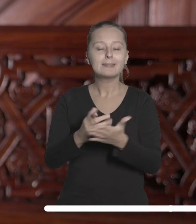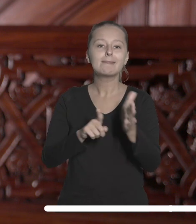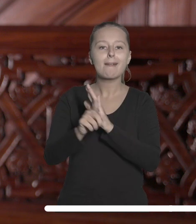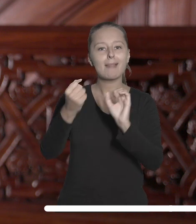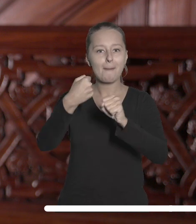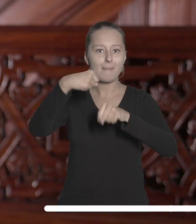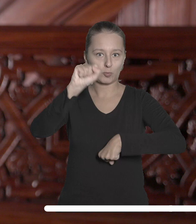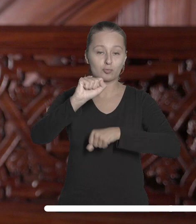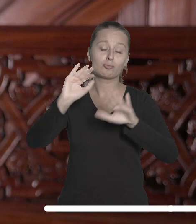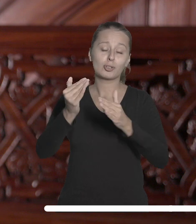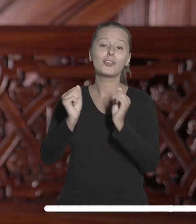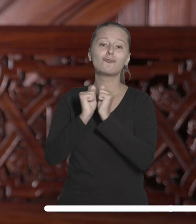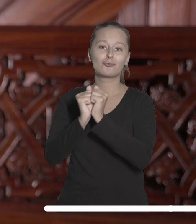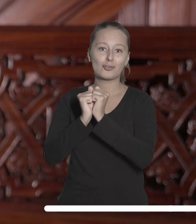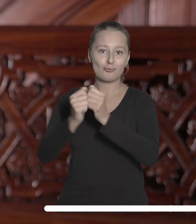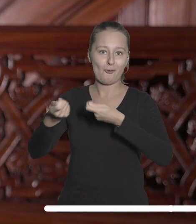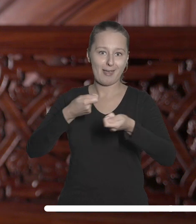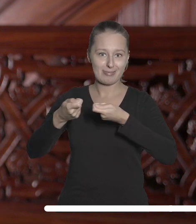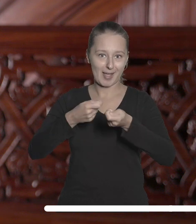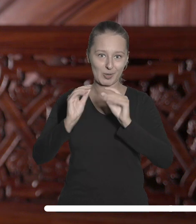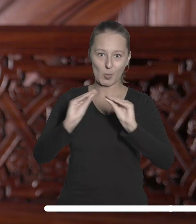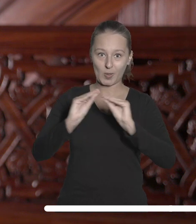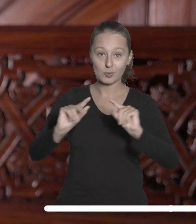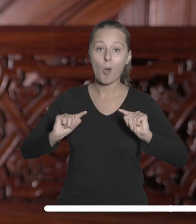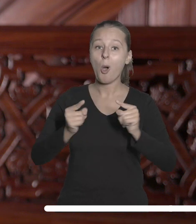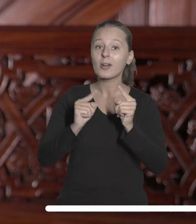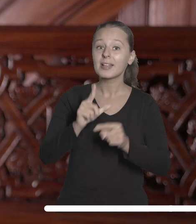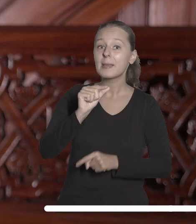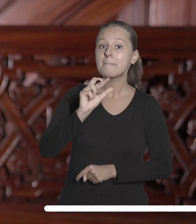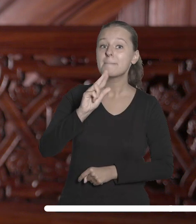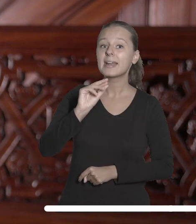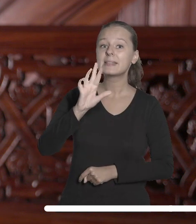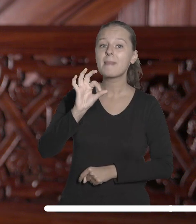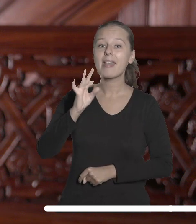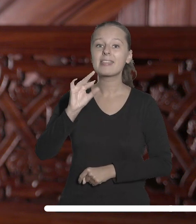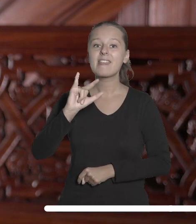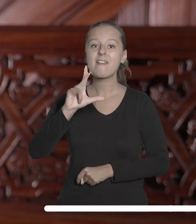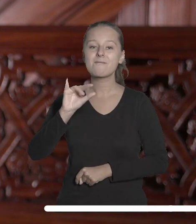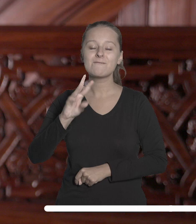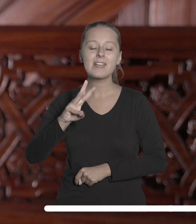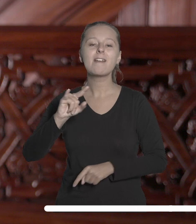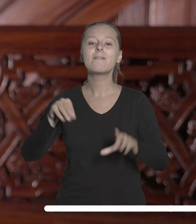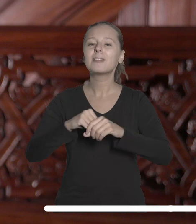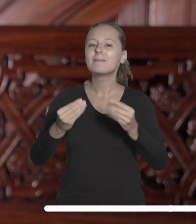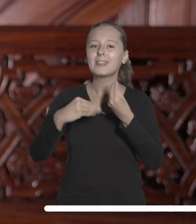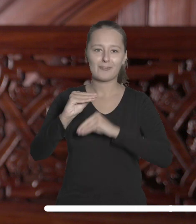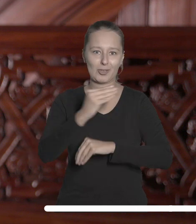maturzystów, czyli wrześniowych targach edukacyjnych organizowanych przez Perspektywy w największych polskich miastach.